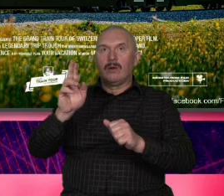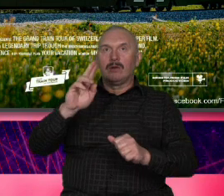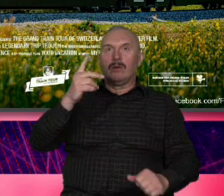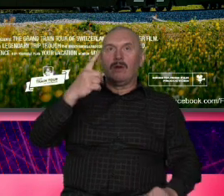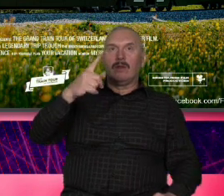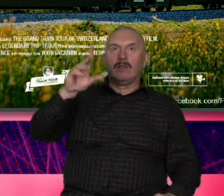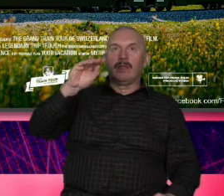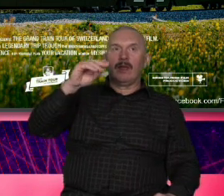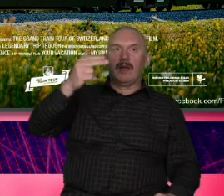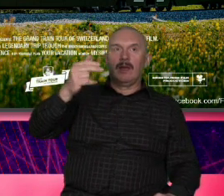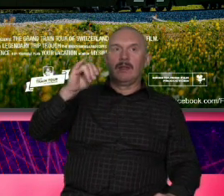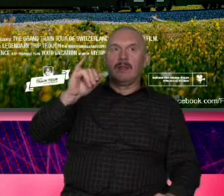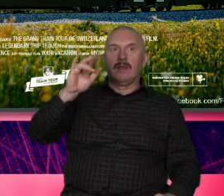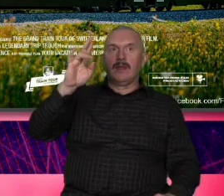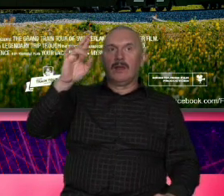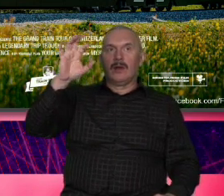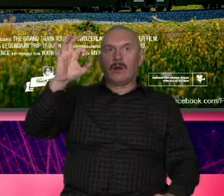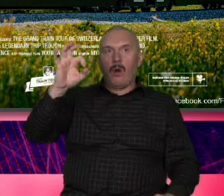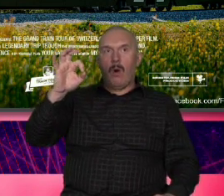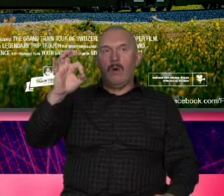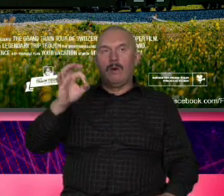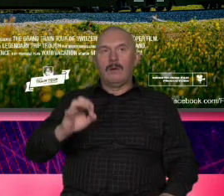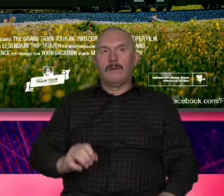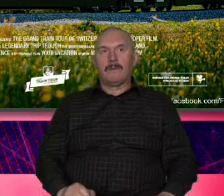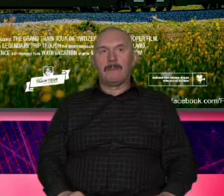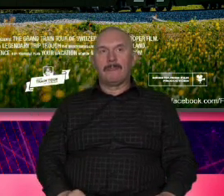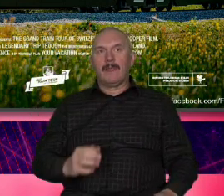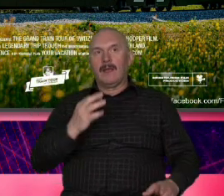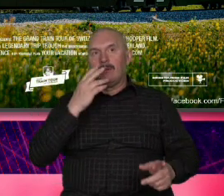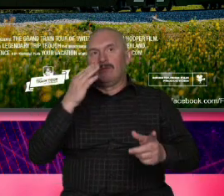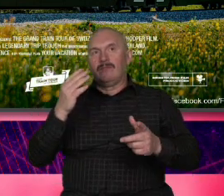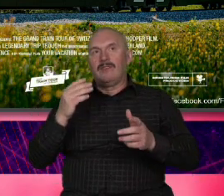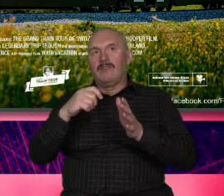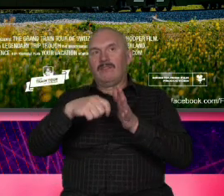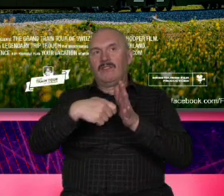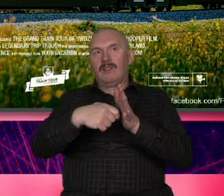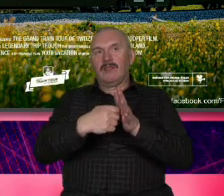przysłałaś mi film Szwajcarii który składa się z takich ckliwych